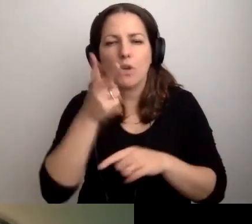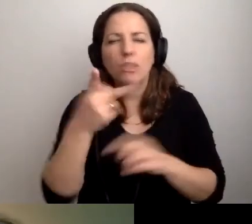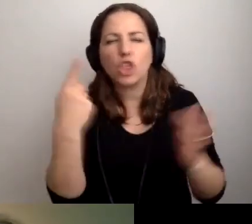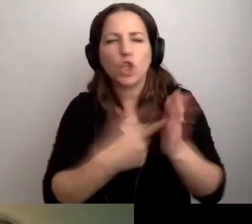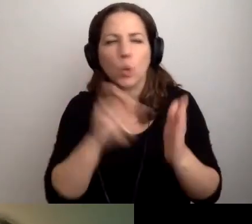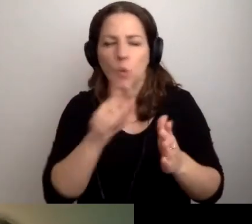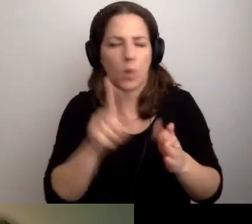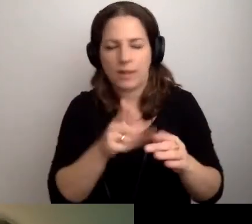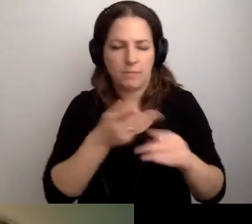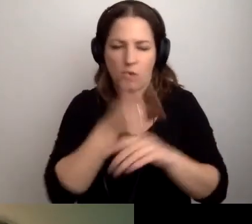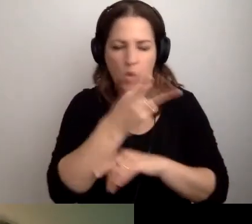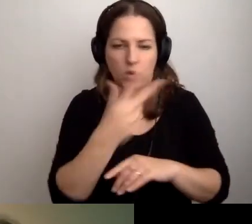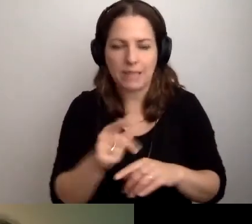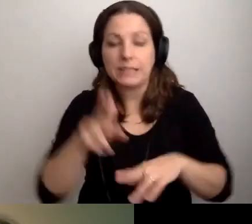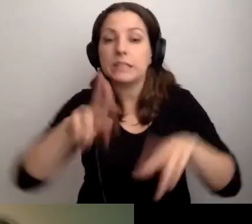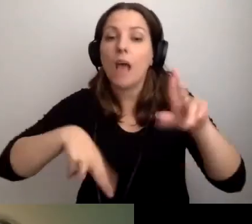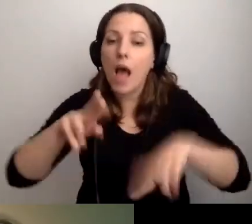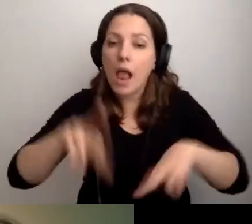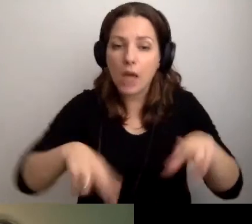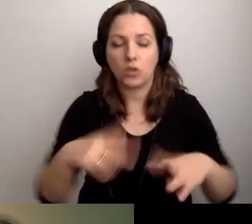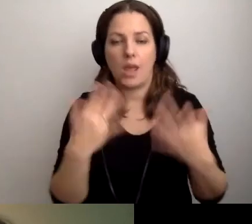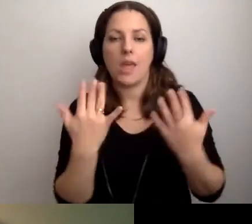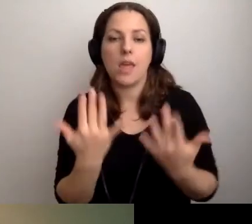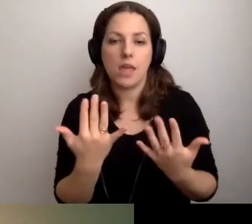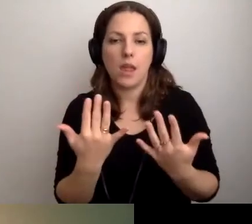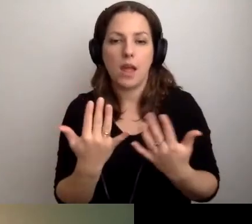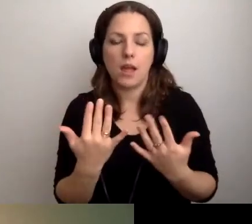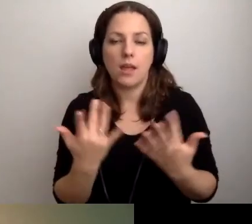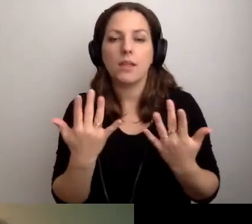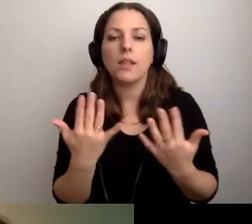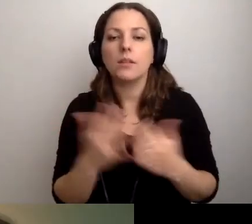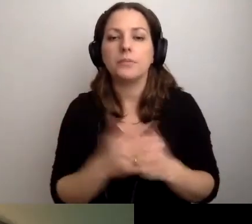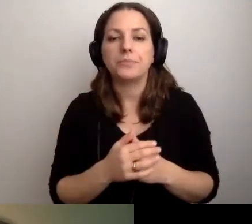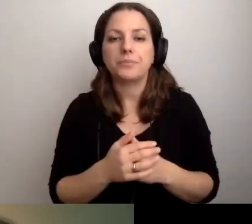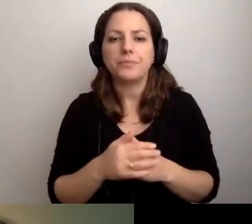To zależy od tego, jaki to będzie film.